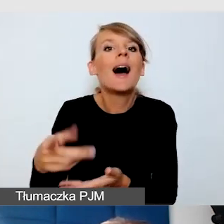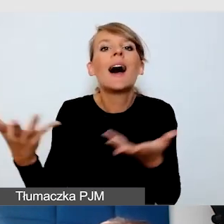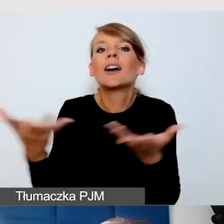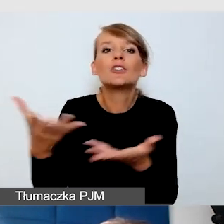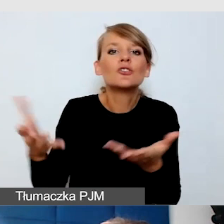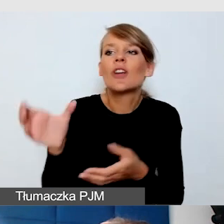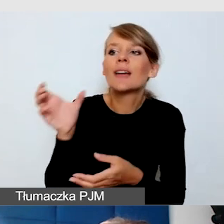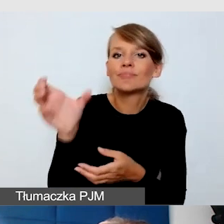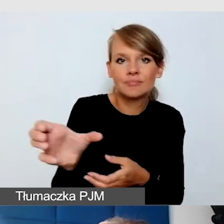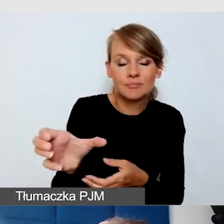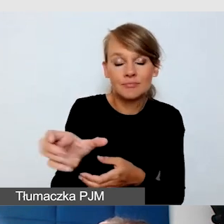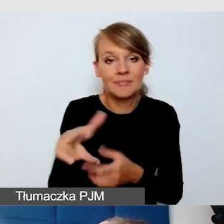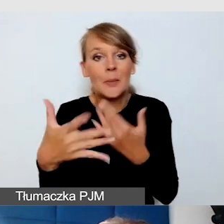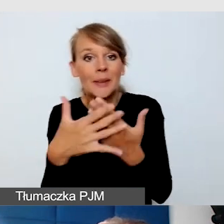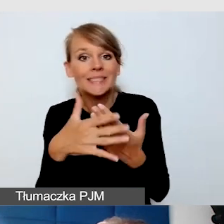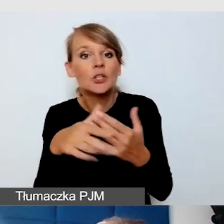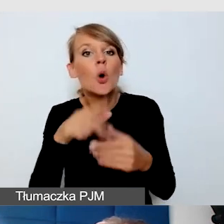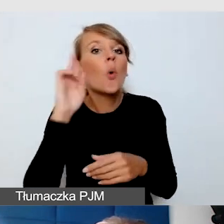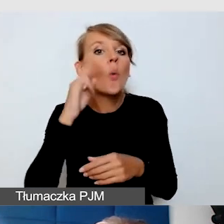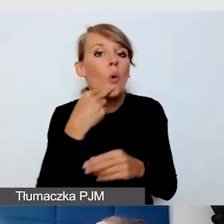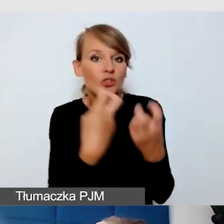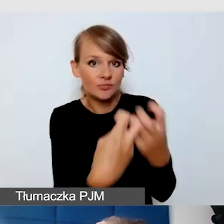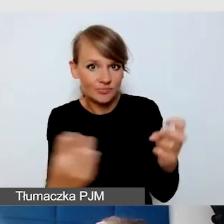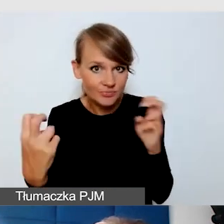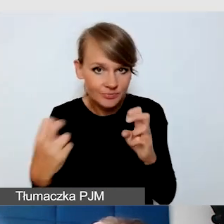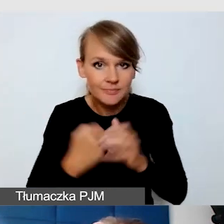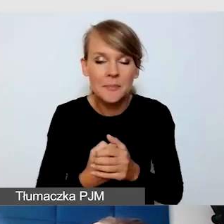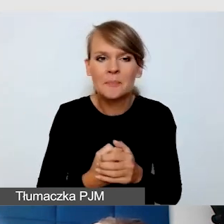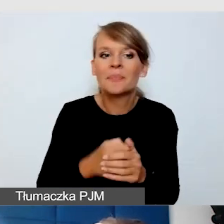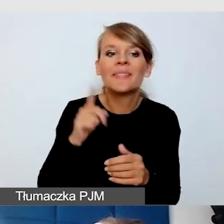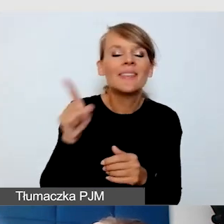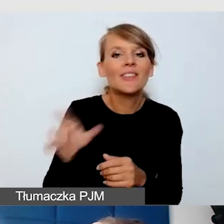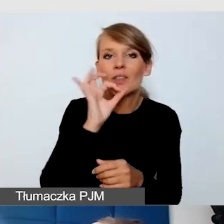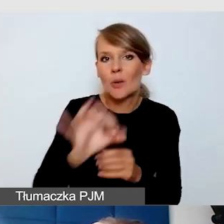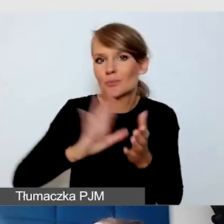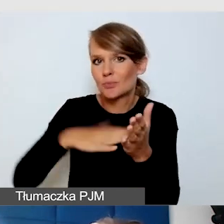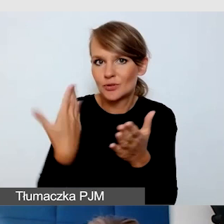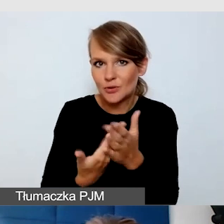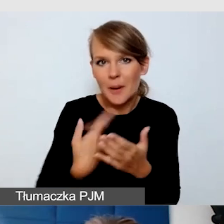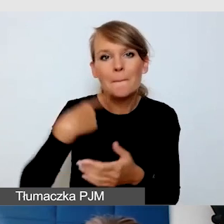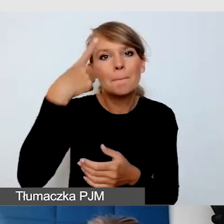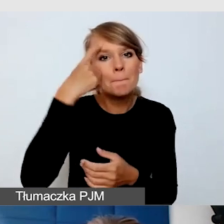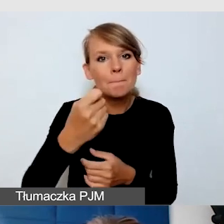Tutaj mamy bardzo dobry przykład, pamiętam jak realizowaliśmy rekolekcje akademickie